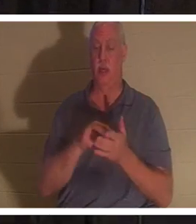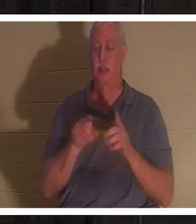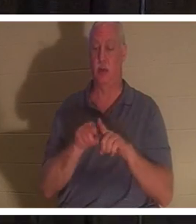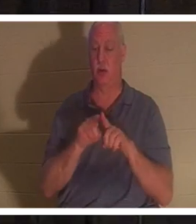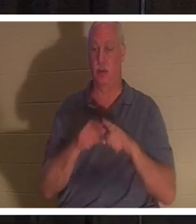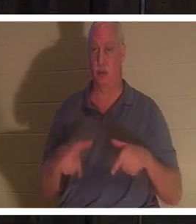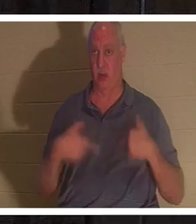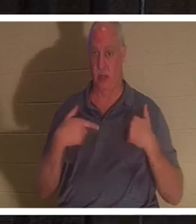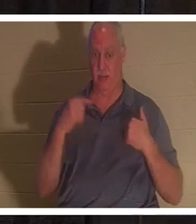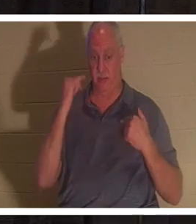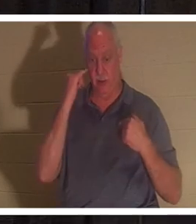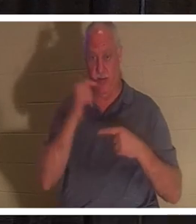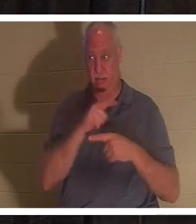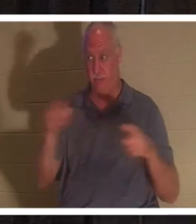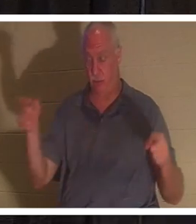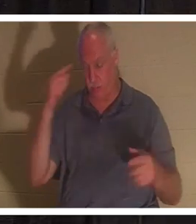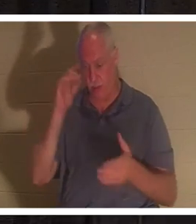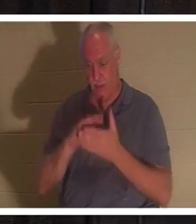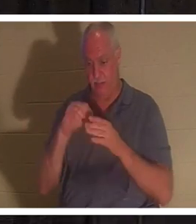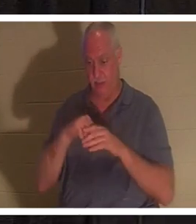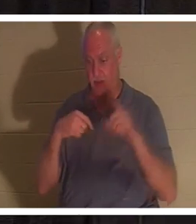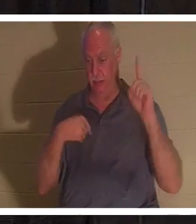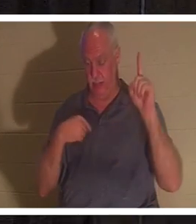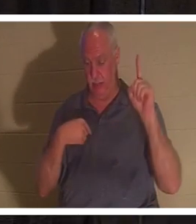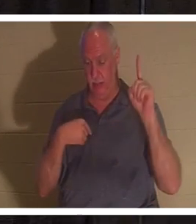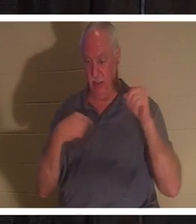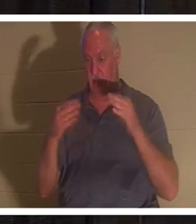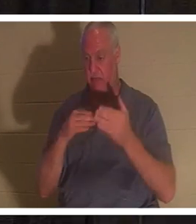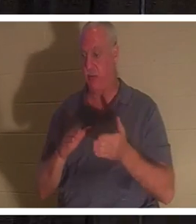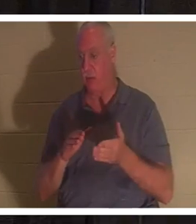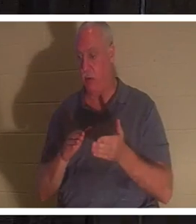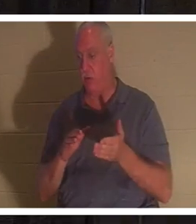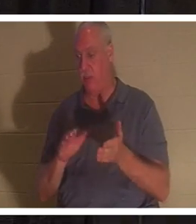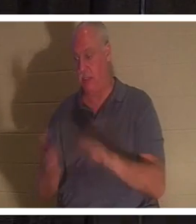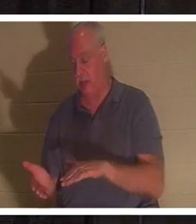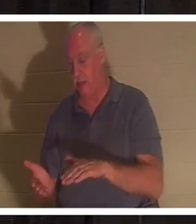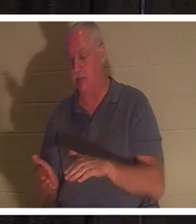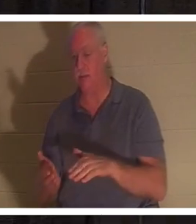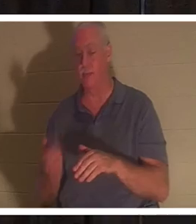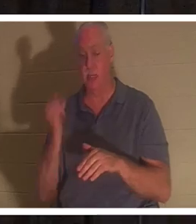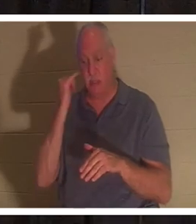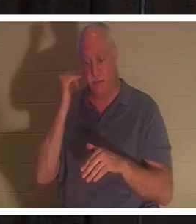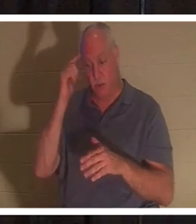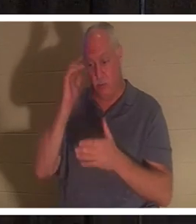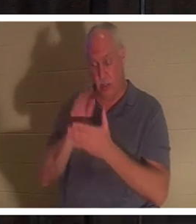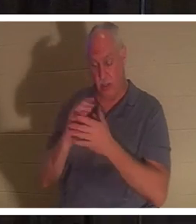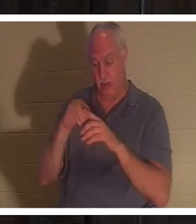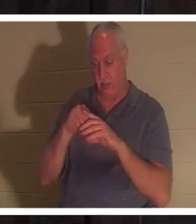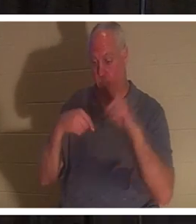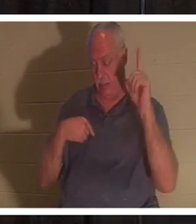croit en moi vivra même s'il meurt ; et quiconque vit et croit en moi ne mourra jamais."